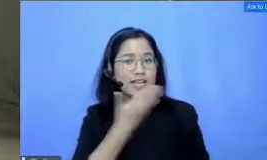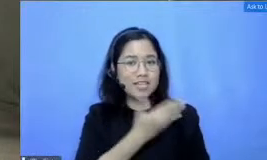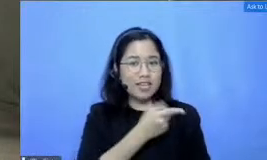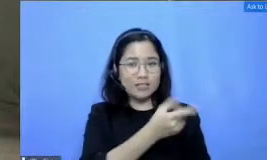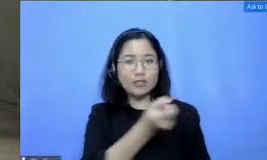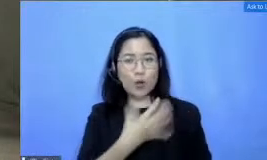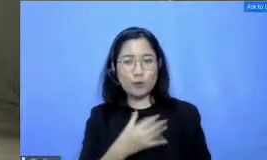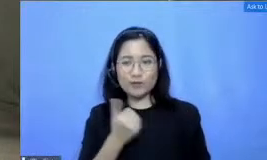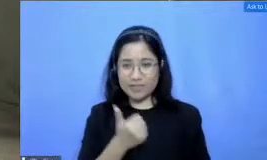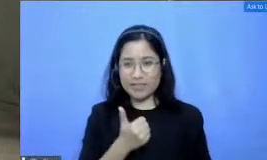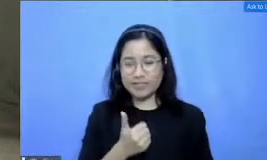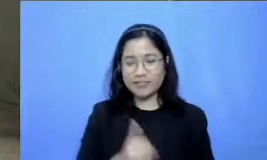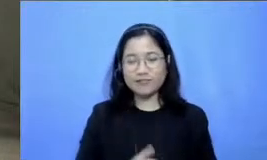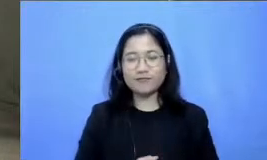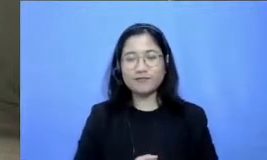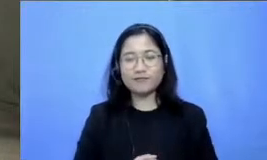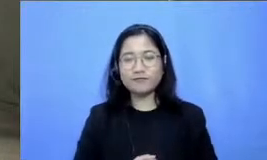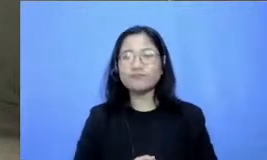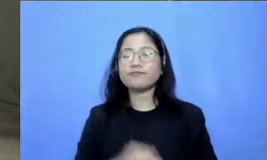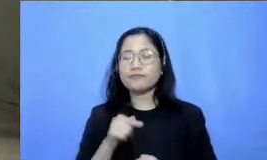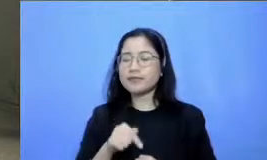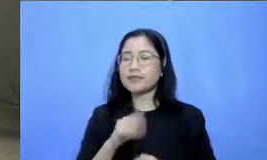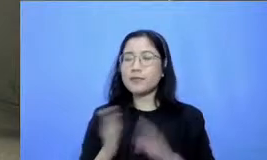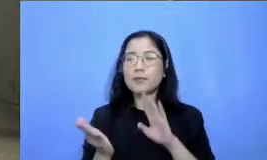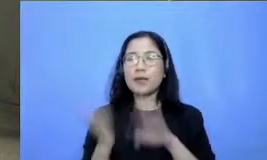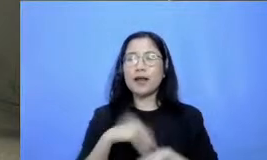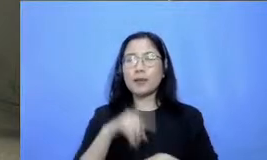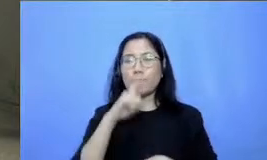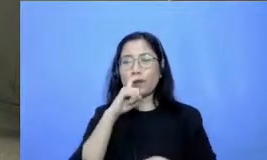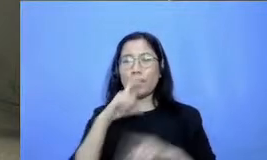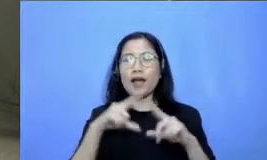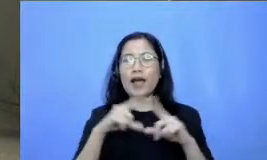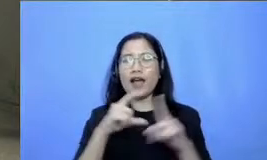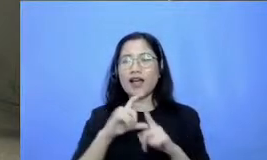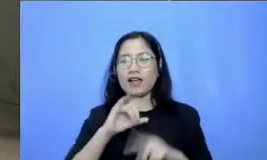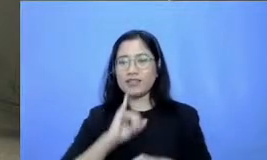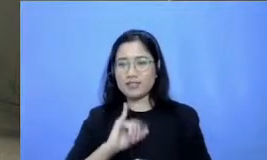sekarang kembali ke Bapak Adi Respati untuk menjawab pertanyaan dari bapak dan ibu guru